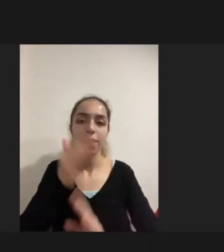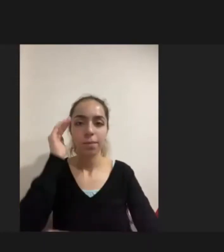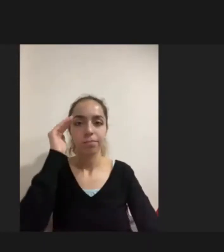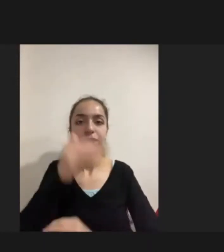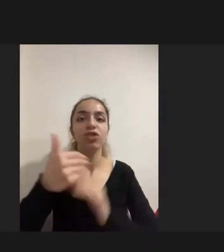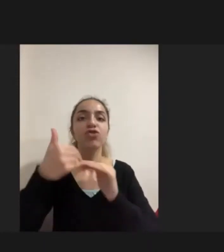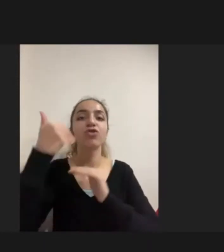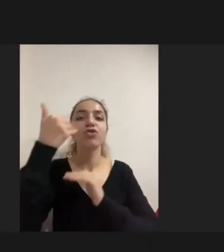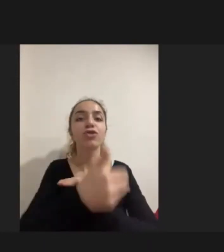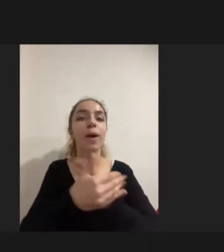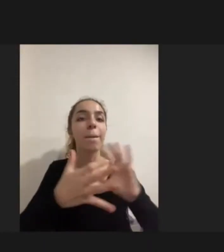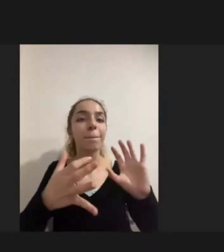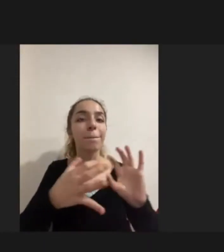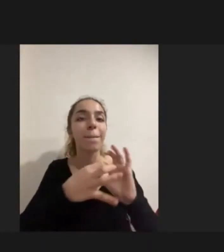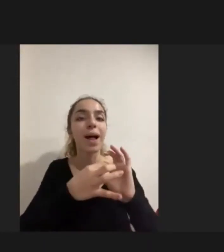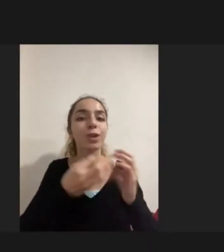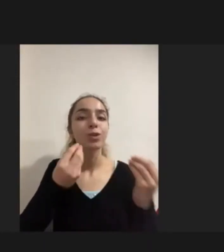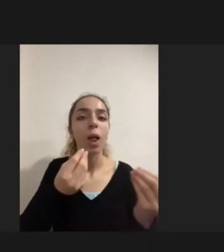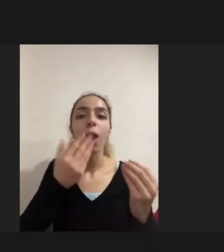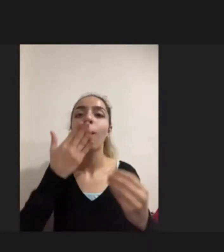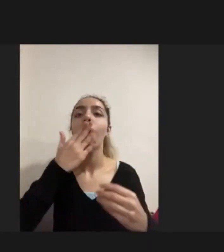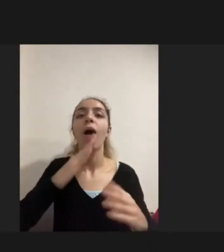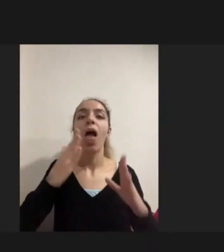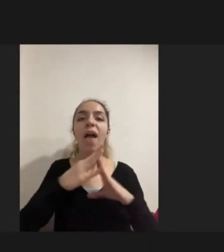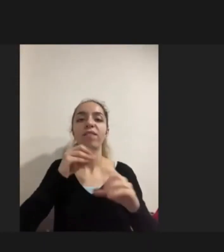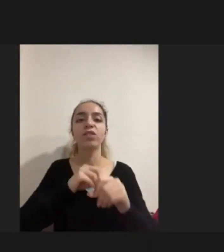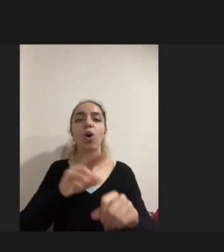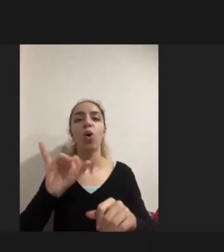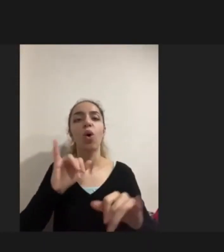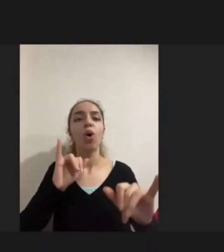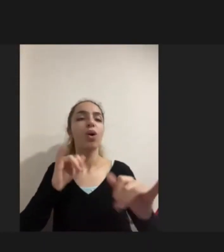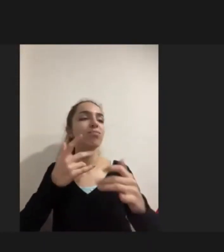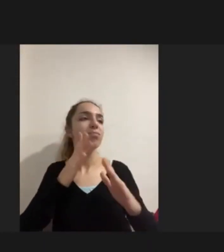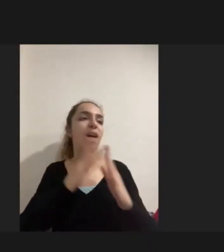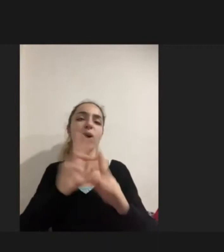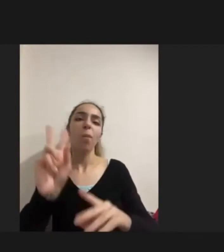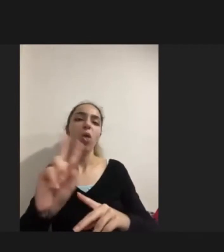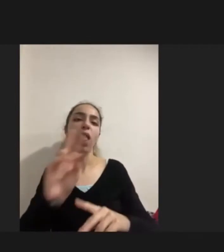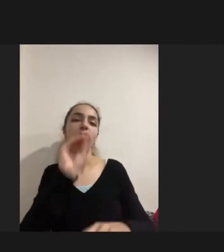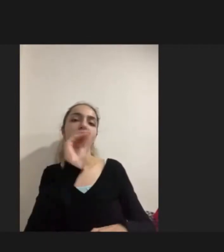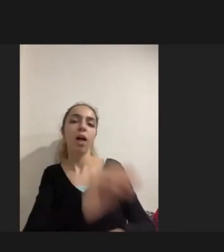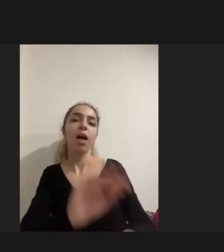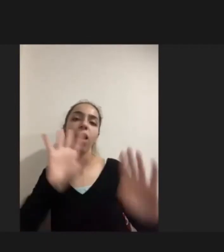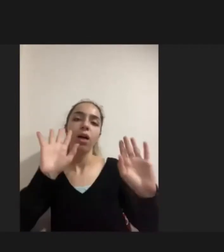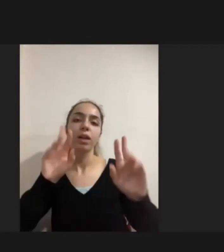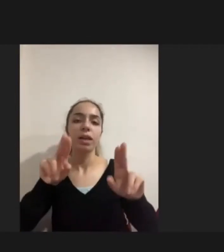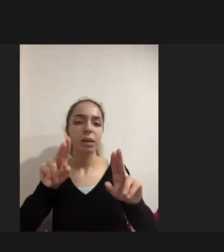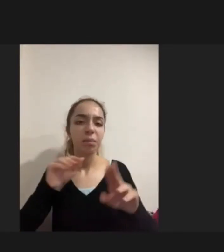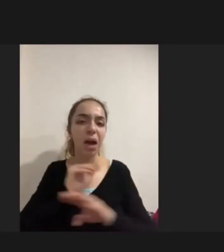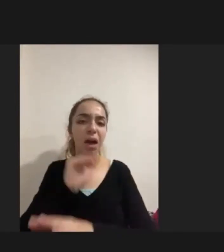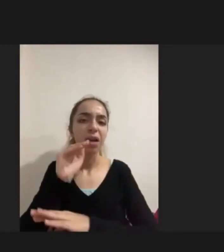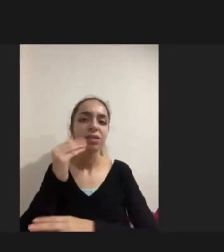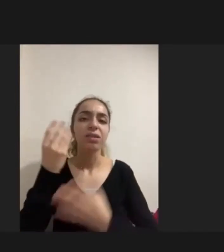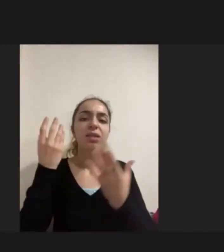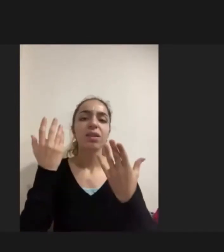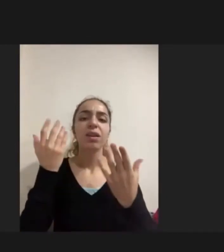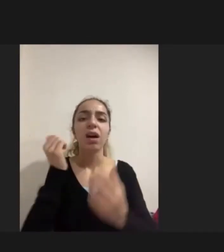Evde sadece bir biblo gibi Yaklaşıldığını göstermekte ve bu kişilerin Ya da ailelerin bir problemi değil genel